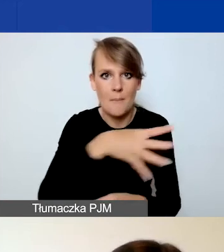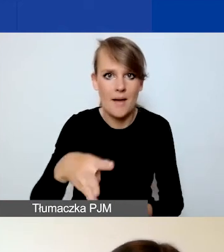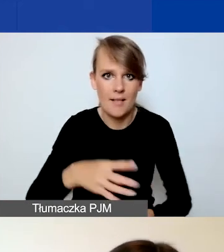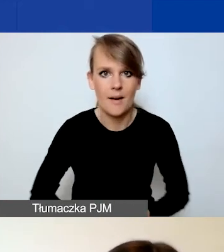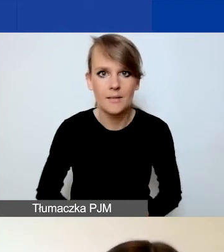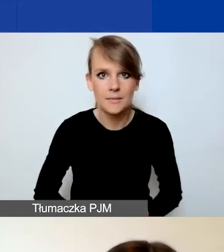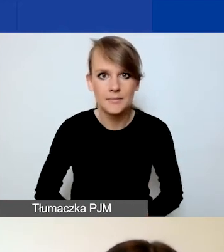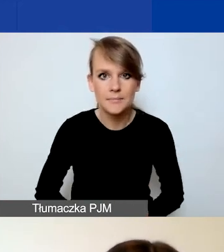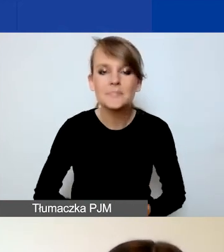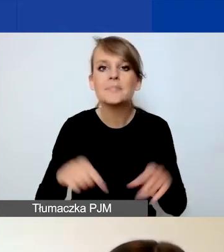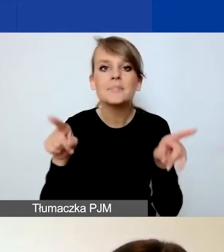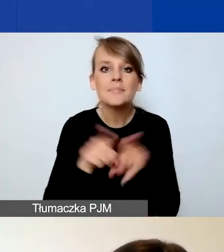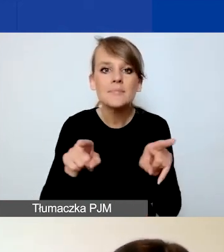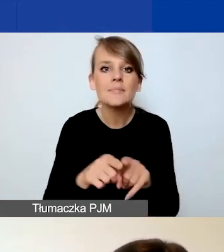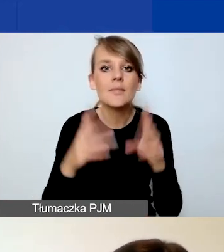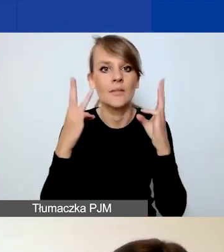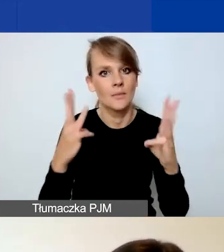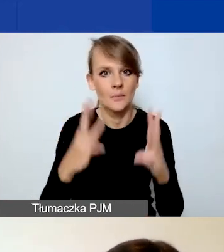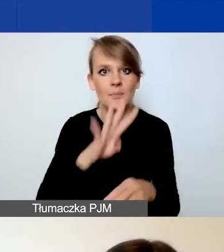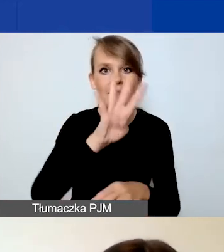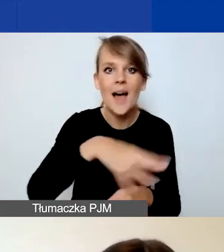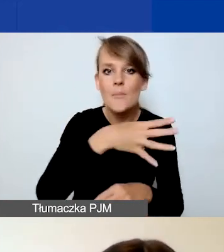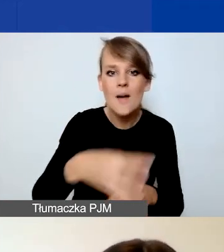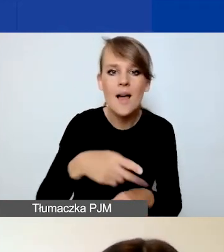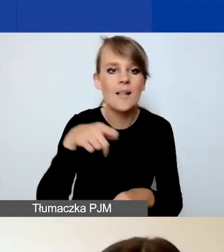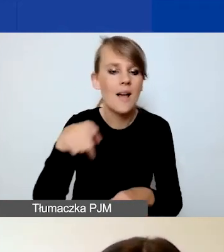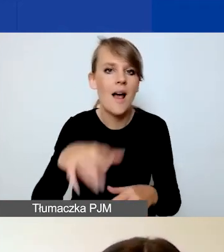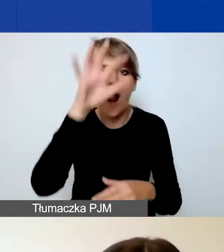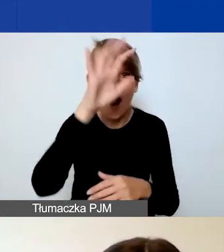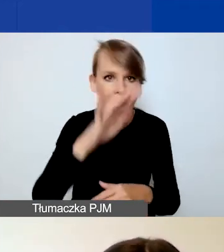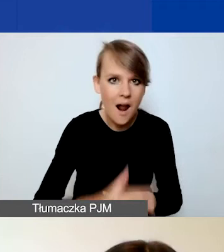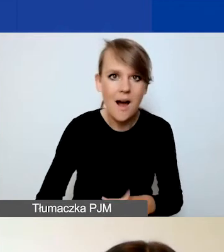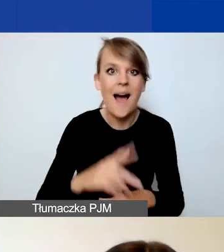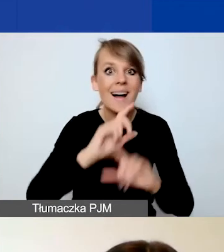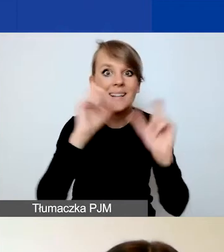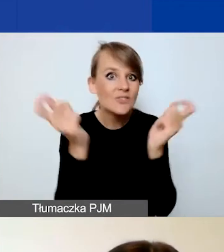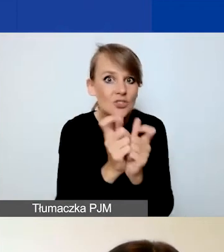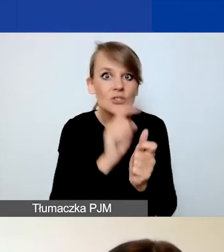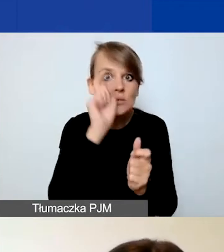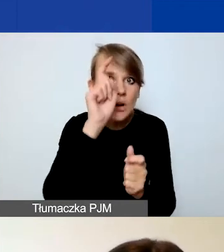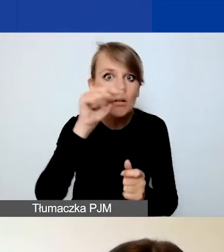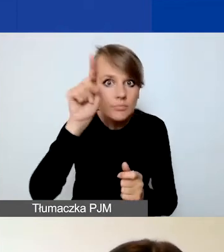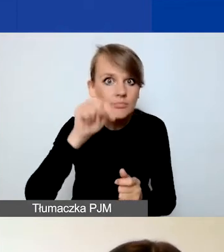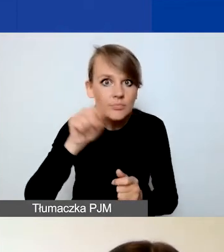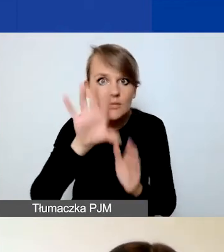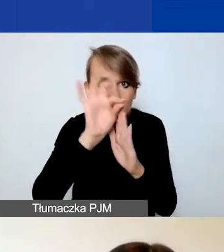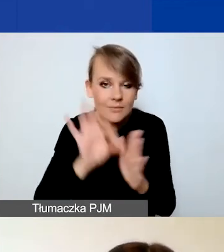Co jeszcze istotnego? Te tabele są dosyć obszerne. Nie musicie zaznaczać wszystkich wskaźników. Proszę, przemyślcie tę decyzję.